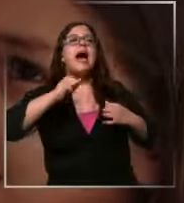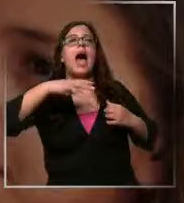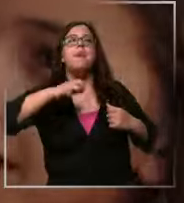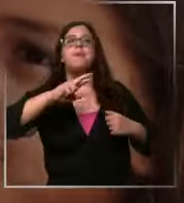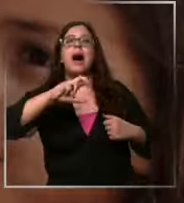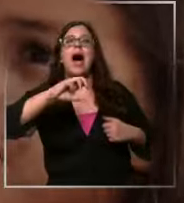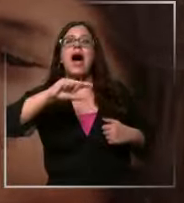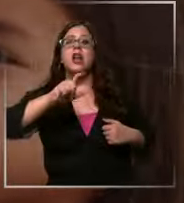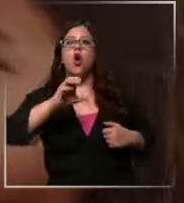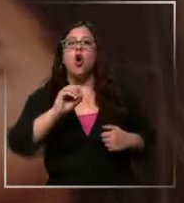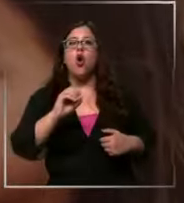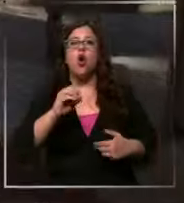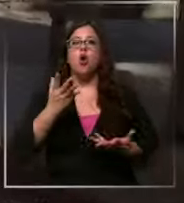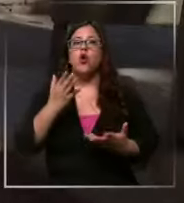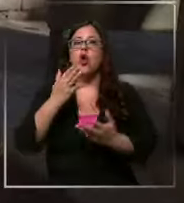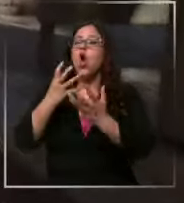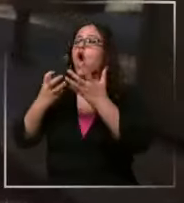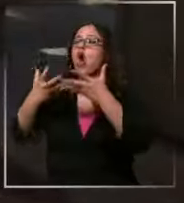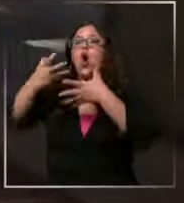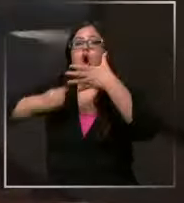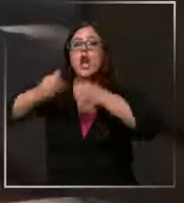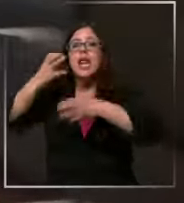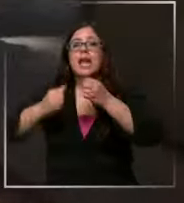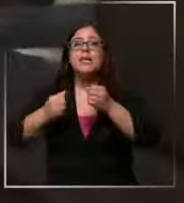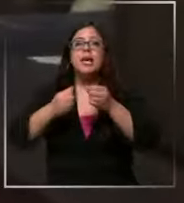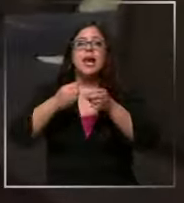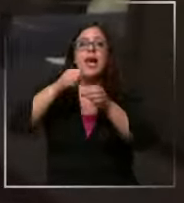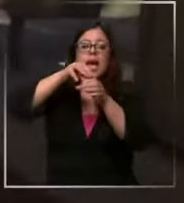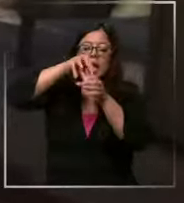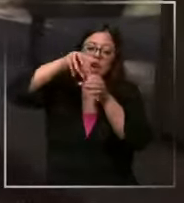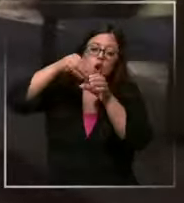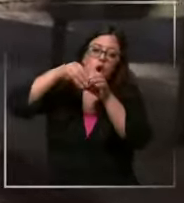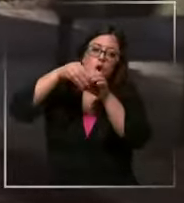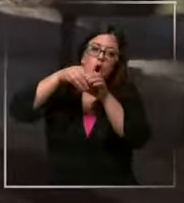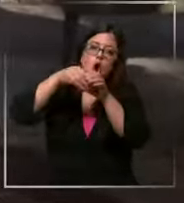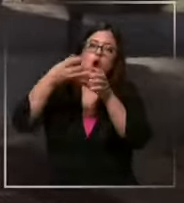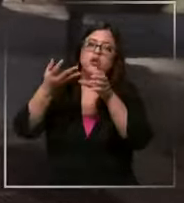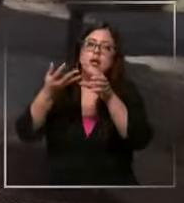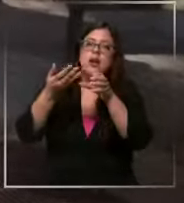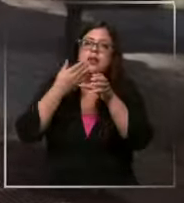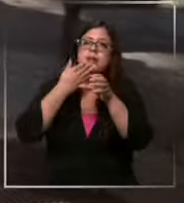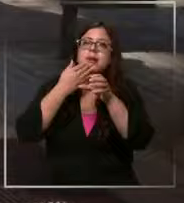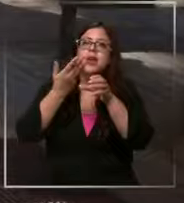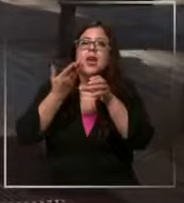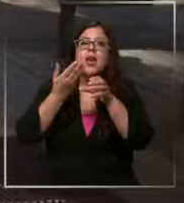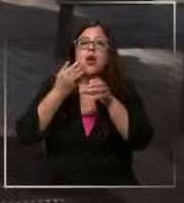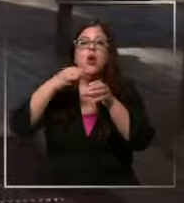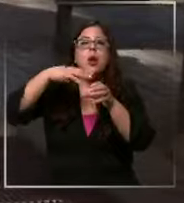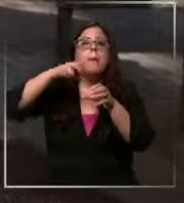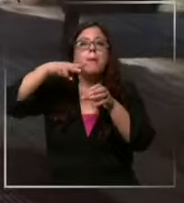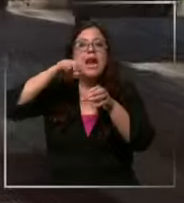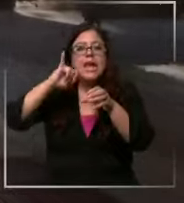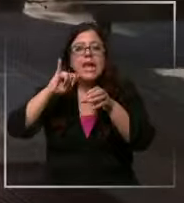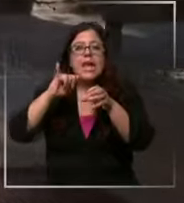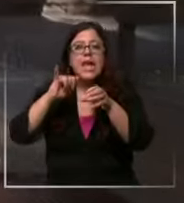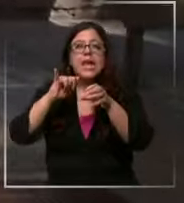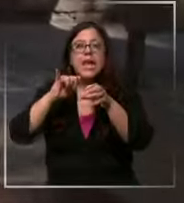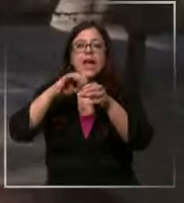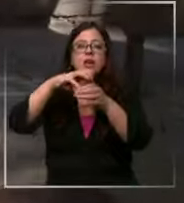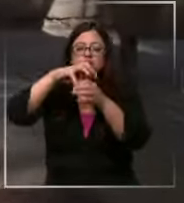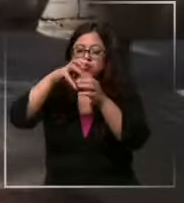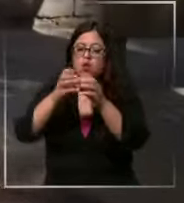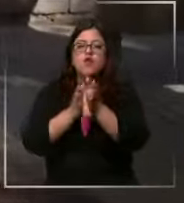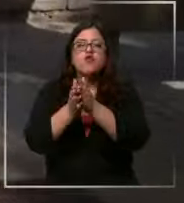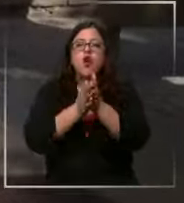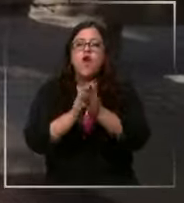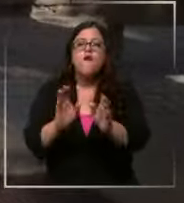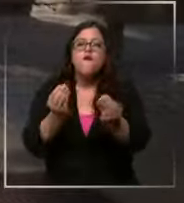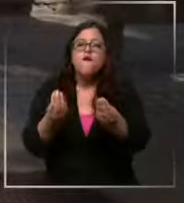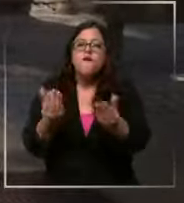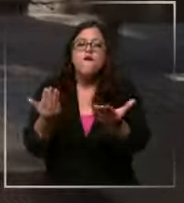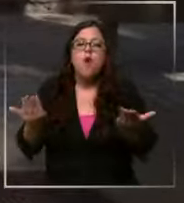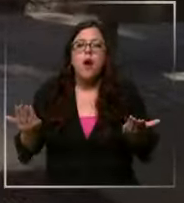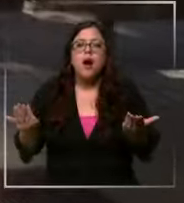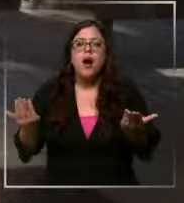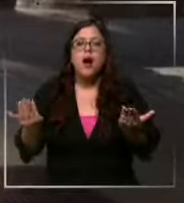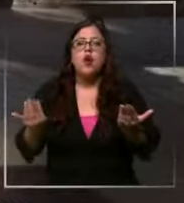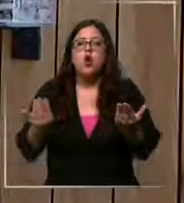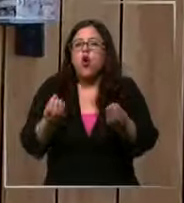el amargo el con leche relleno con frutos de maní con textura un chocolate bueno con con alto cacao